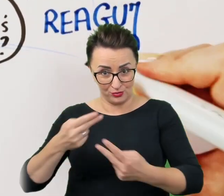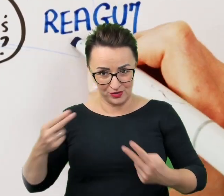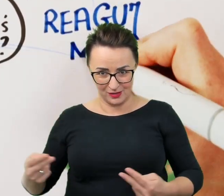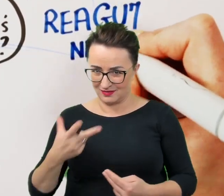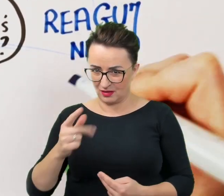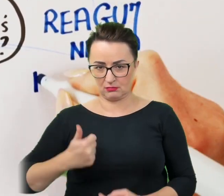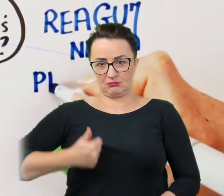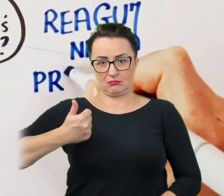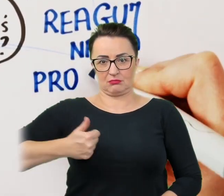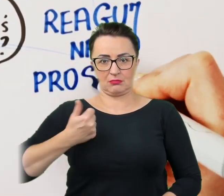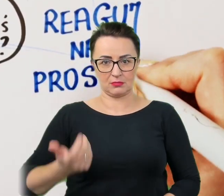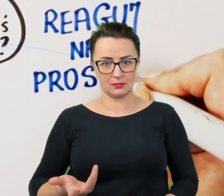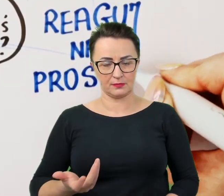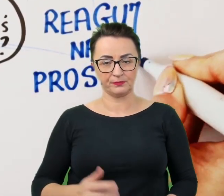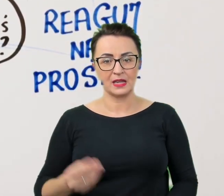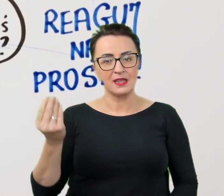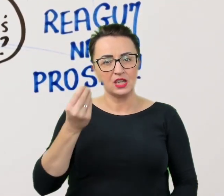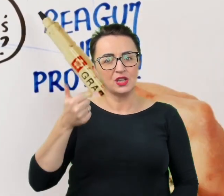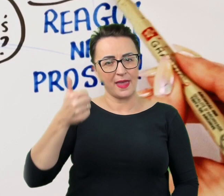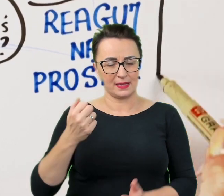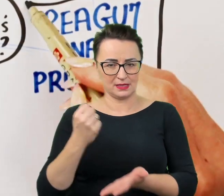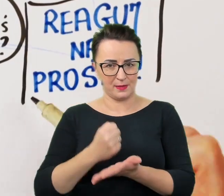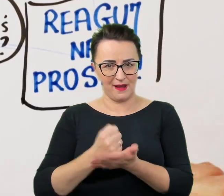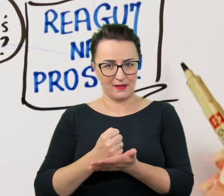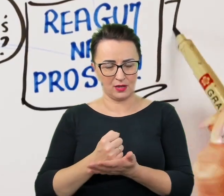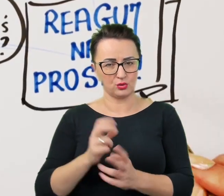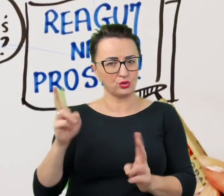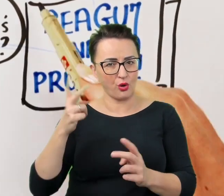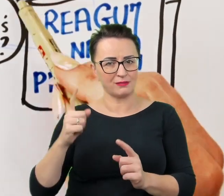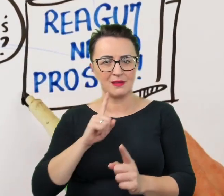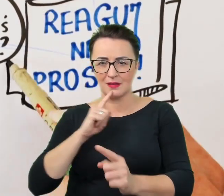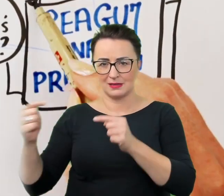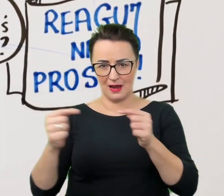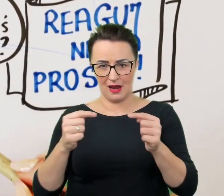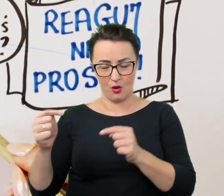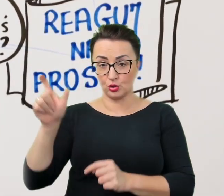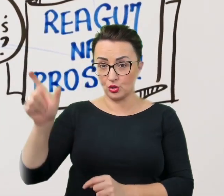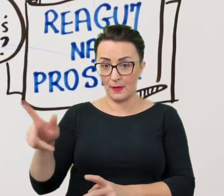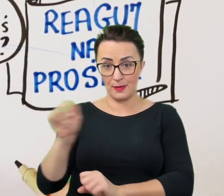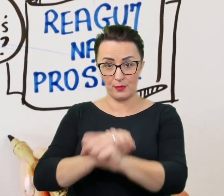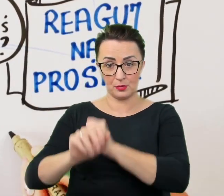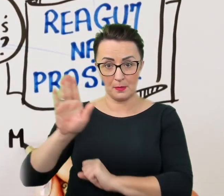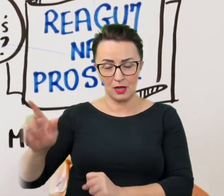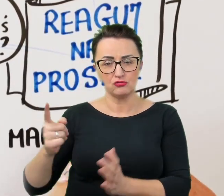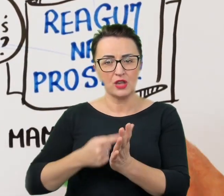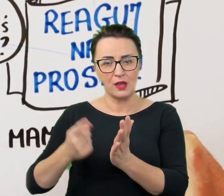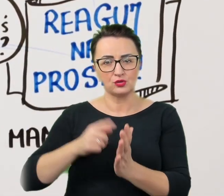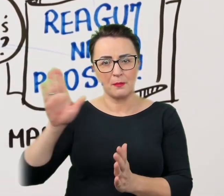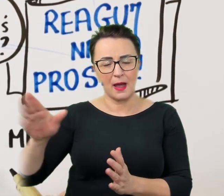Jest jeszcze jeden aspekt płynący z dialogu. Osoba z niepełnosprawnością często ma już dokładnie przećwiczone schematy pomocy